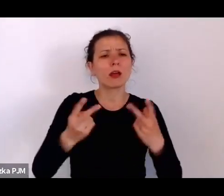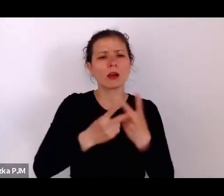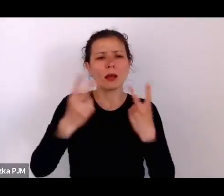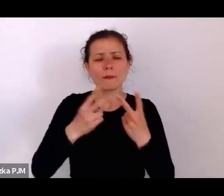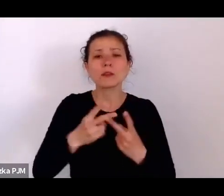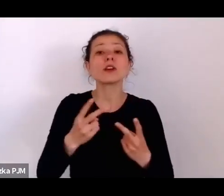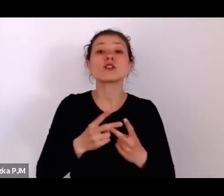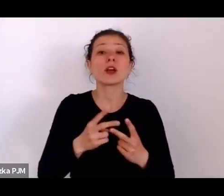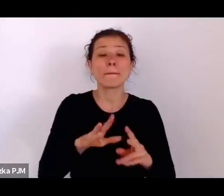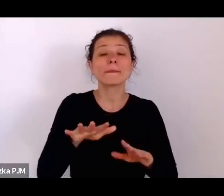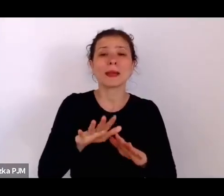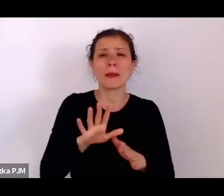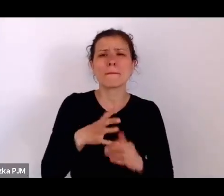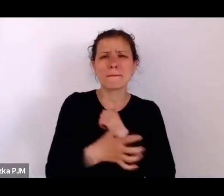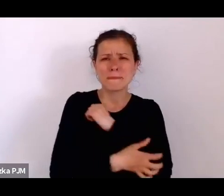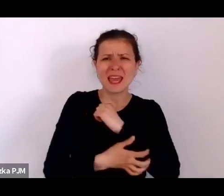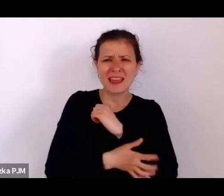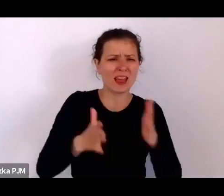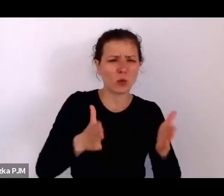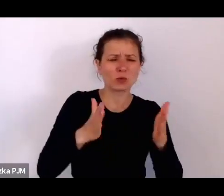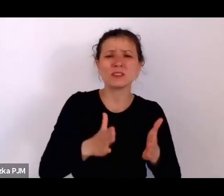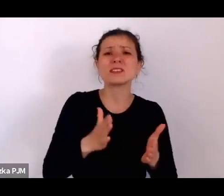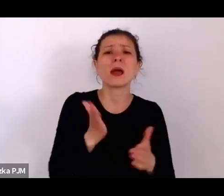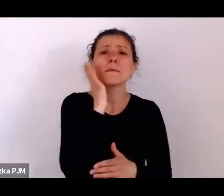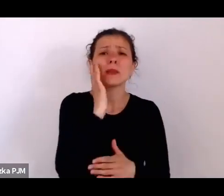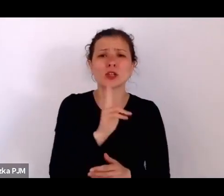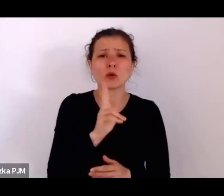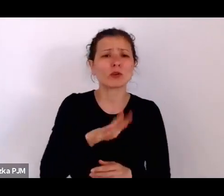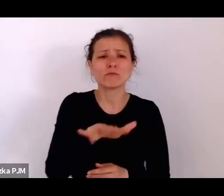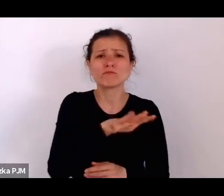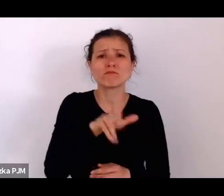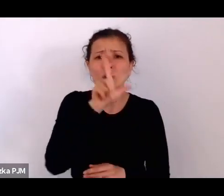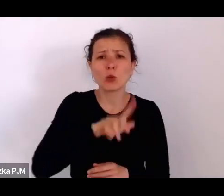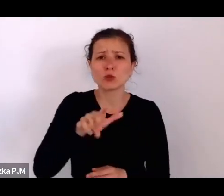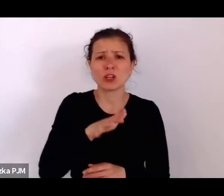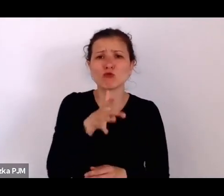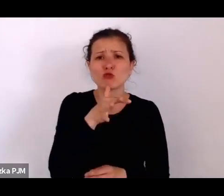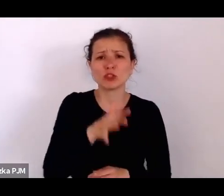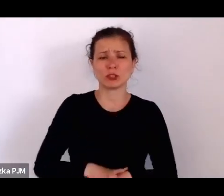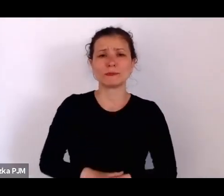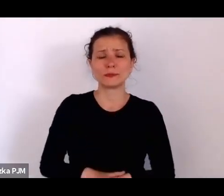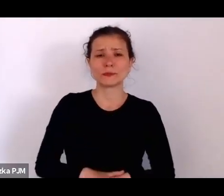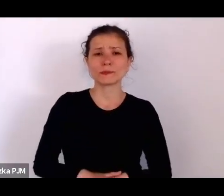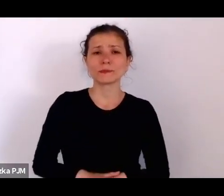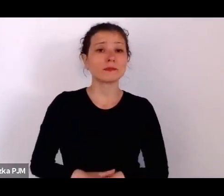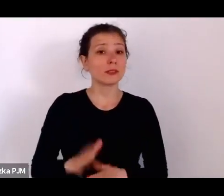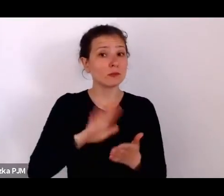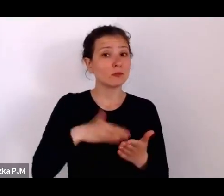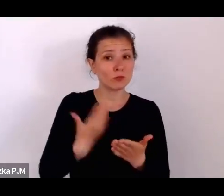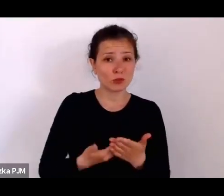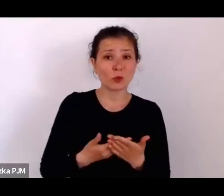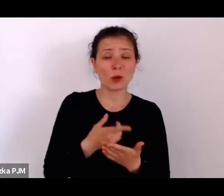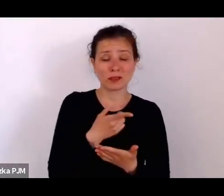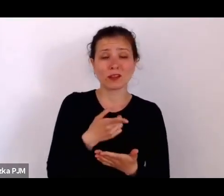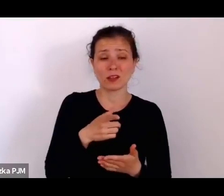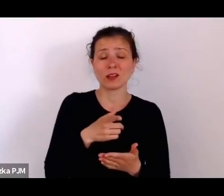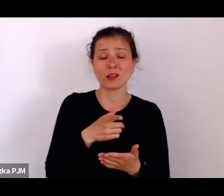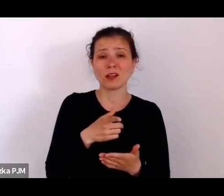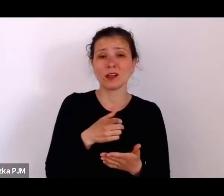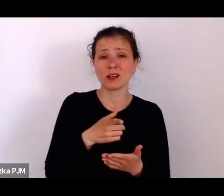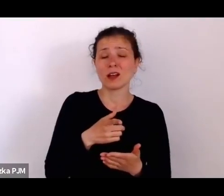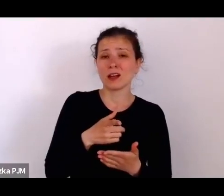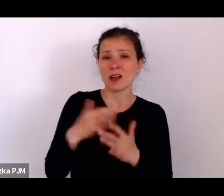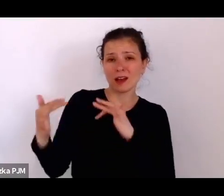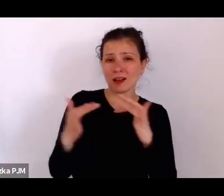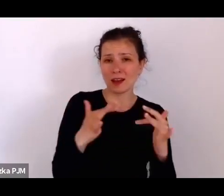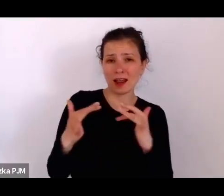tą tradycyjnie żyjącą i to jest też bardzo ciekawy przykład takiej relacji o której Pani mówi tutaj, że